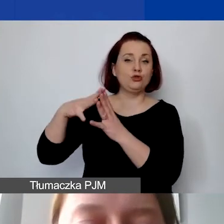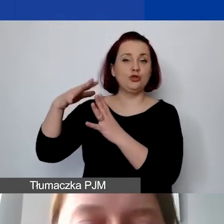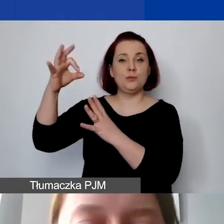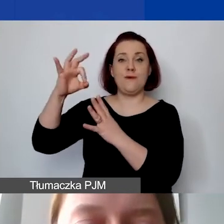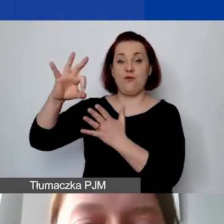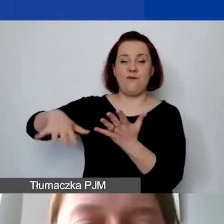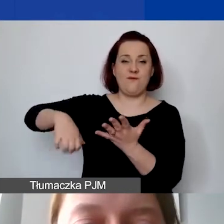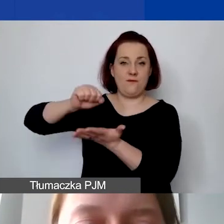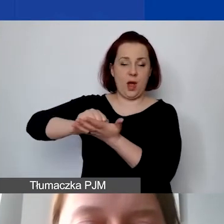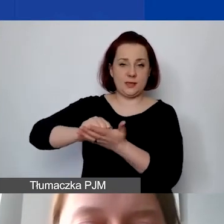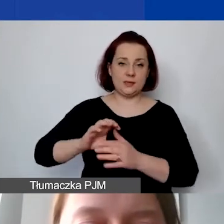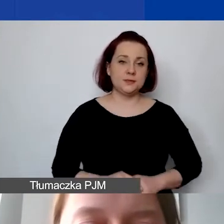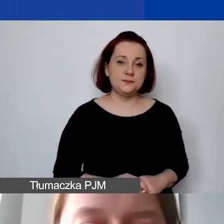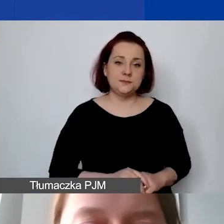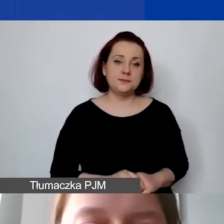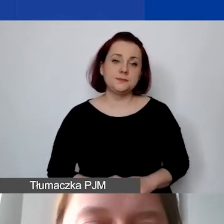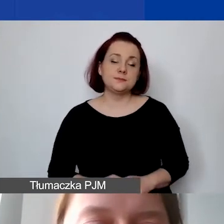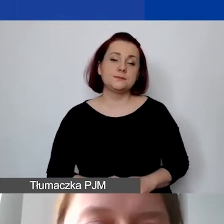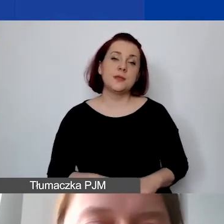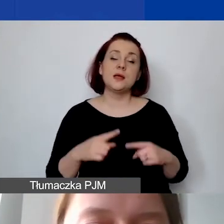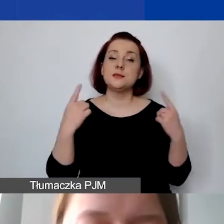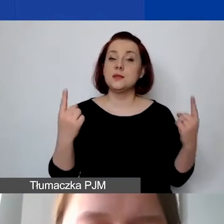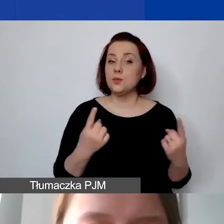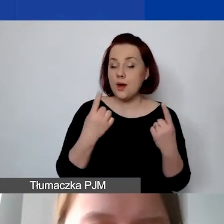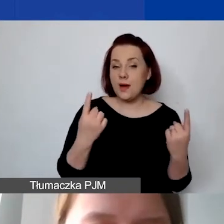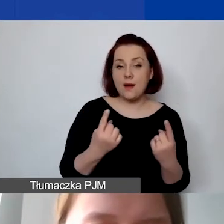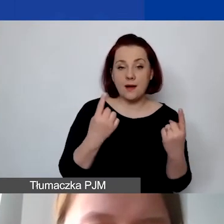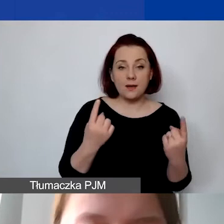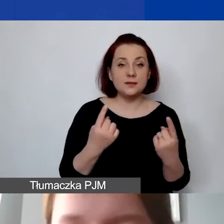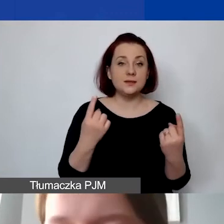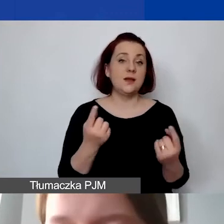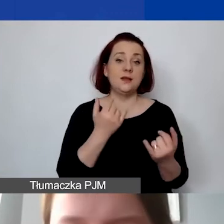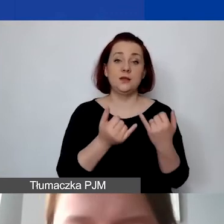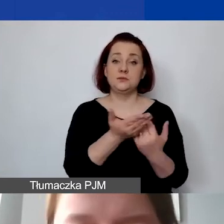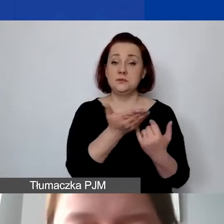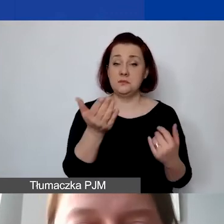W sytuacji, w której państwo pracują roboczo,